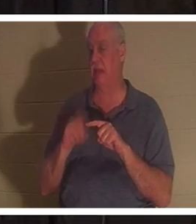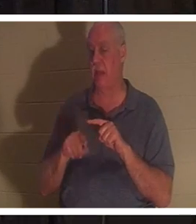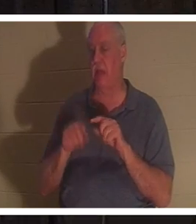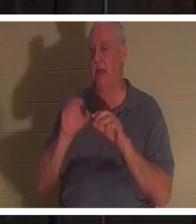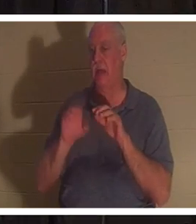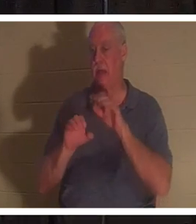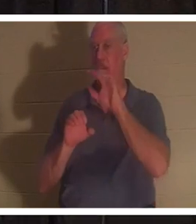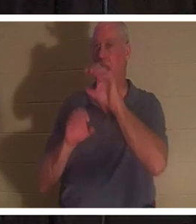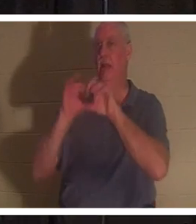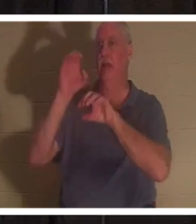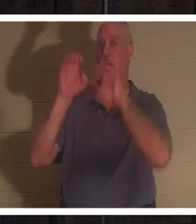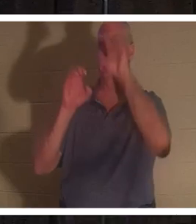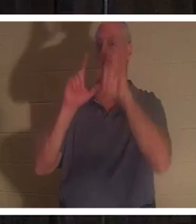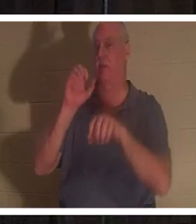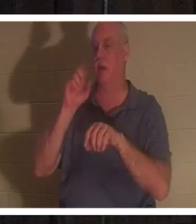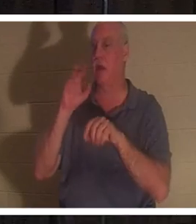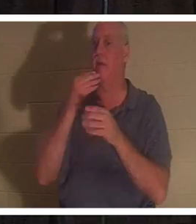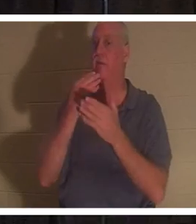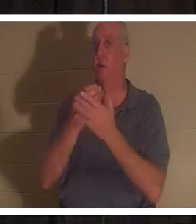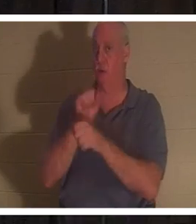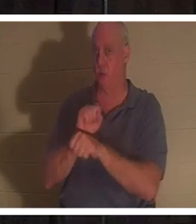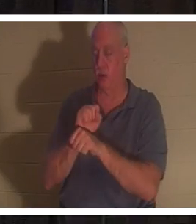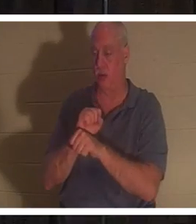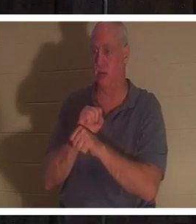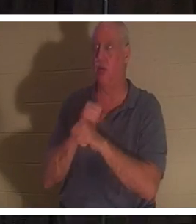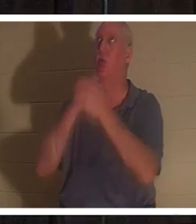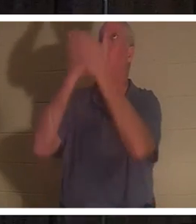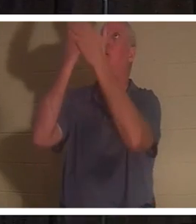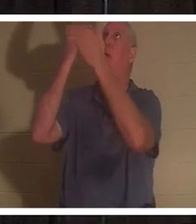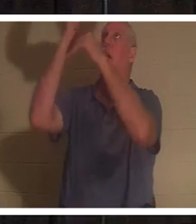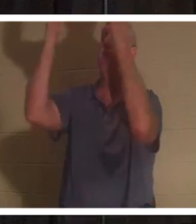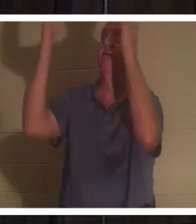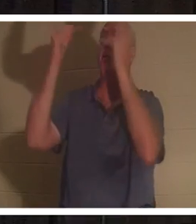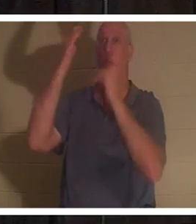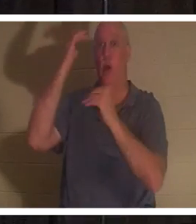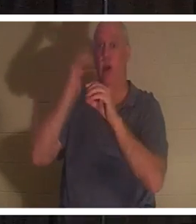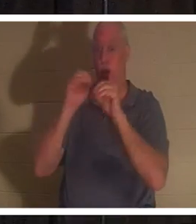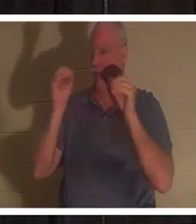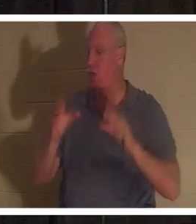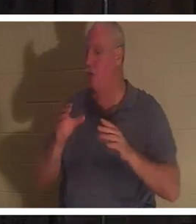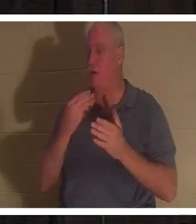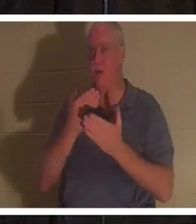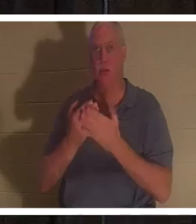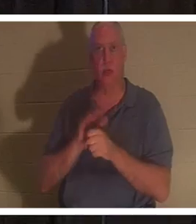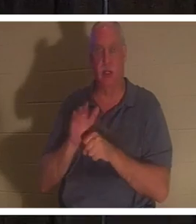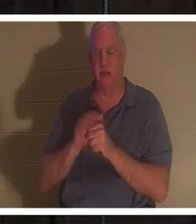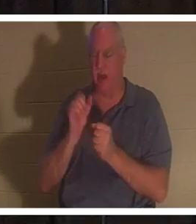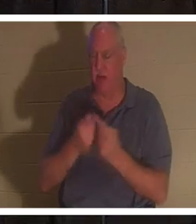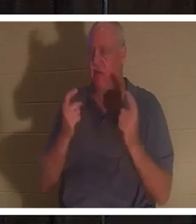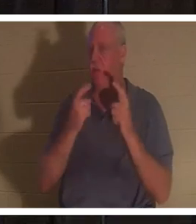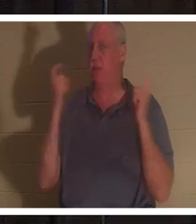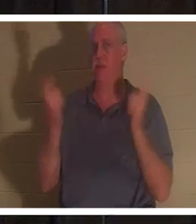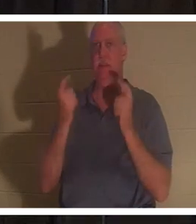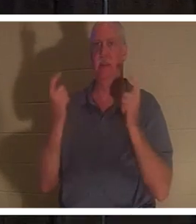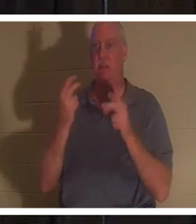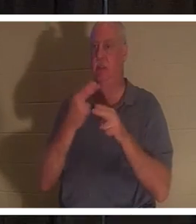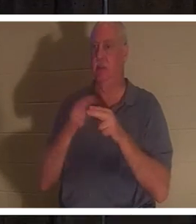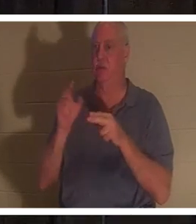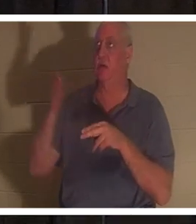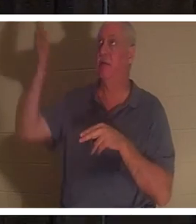weil keiner von uns gut genug ist. Alle haben gesündigt und die Herrlichkeit Gottes verfehlt. Aber Gott